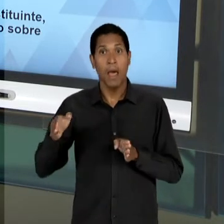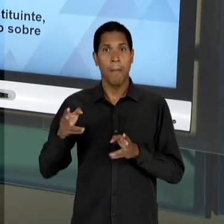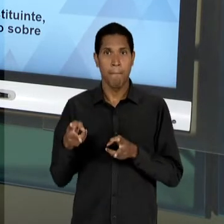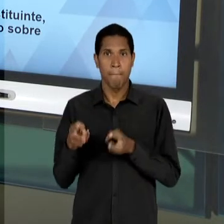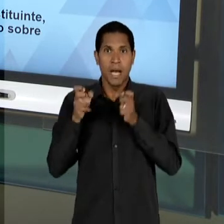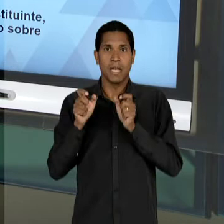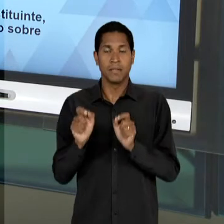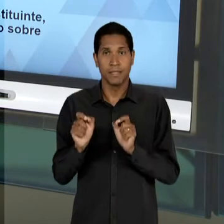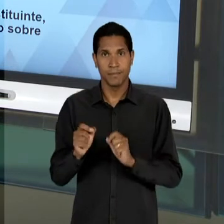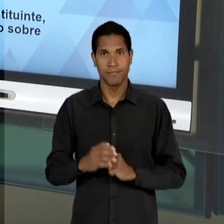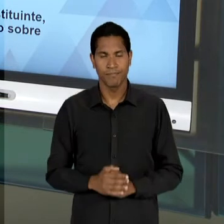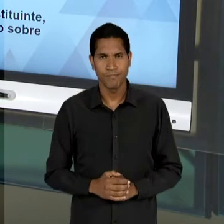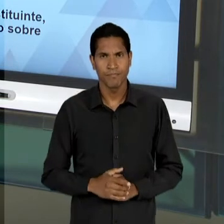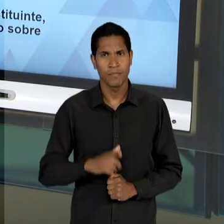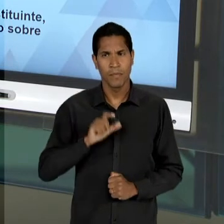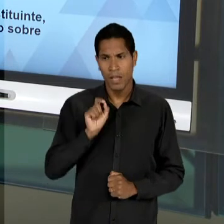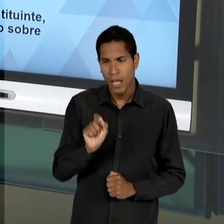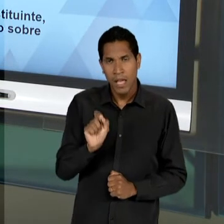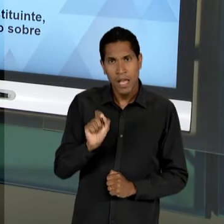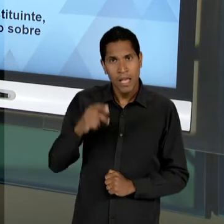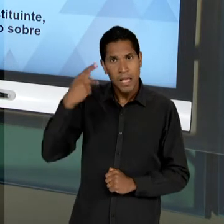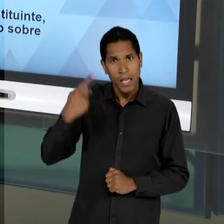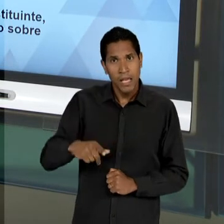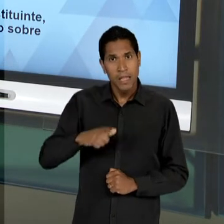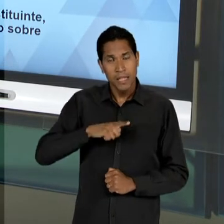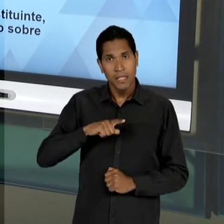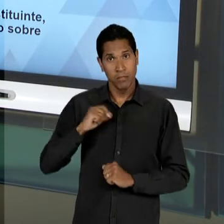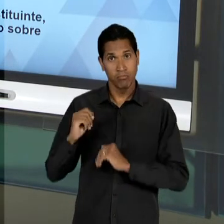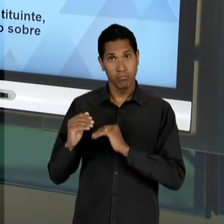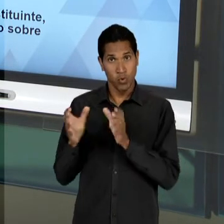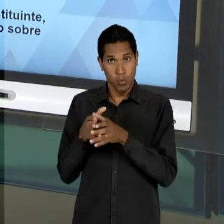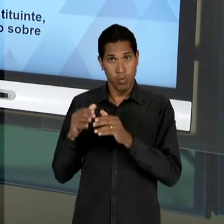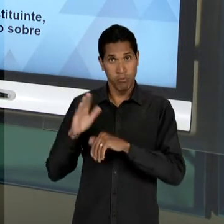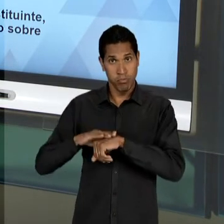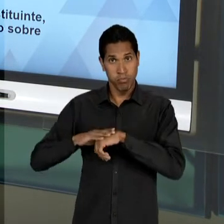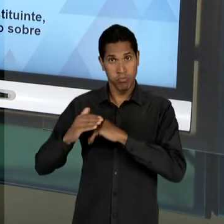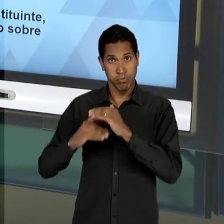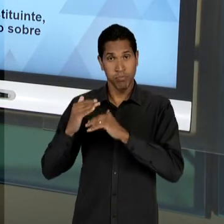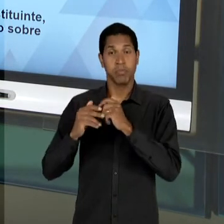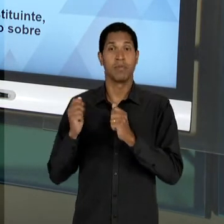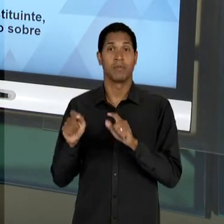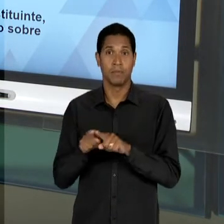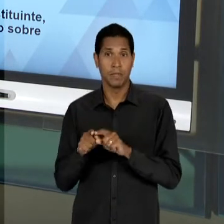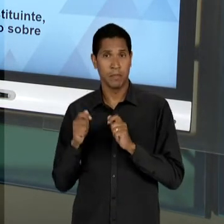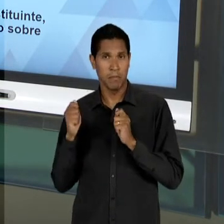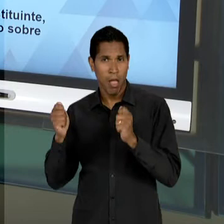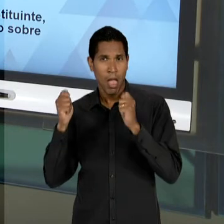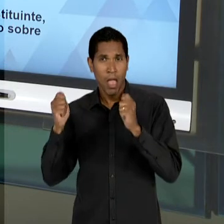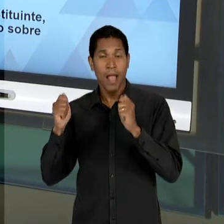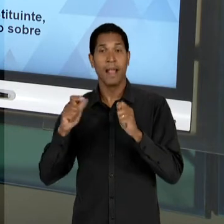QUE AS BANDEIRAS DO DESENVOLVIMENTISMO VÃO ESTAR PRESENTES NA CRIAÇÃO DE ALGUNS ÓRGÃOS, COMO O